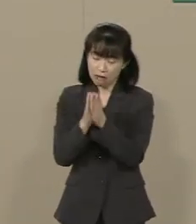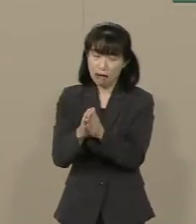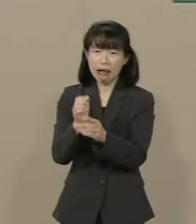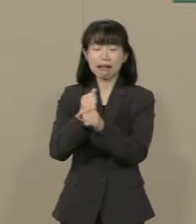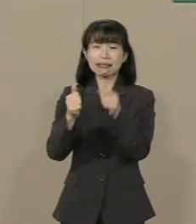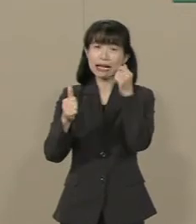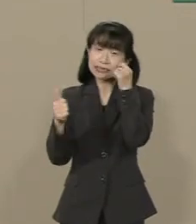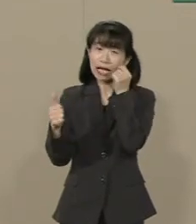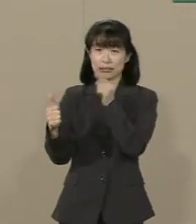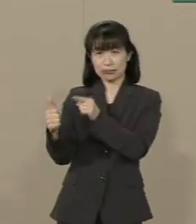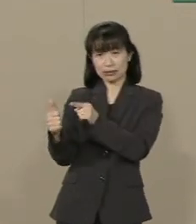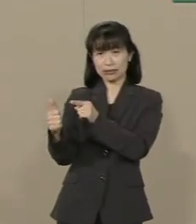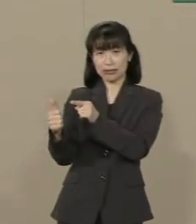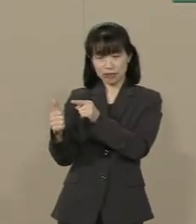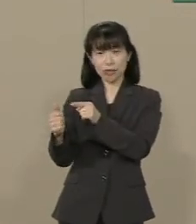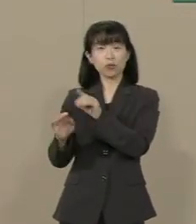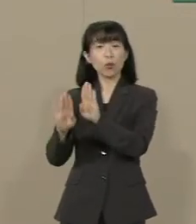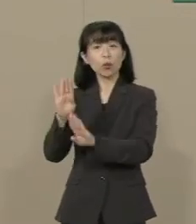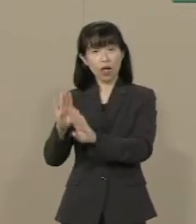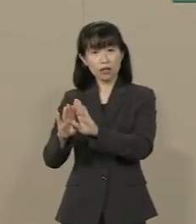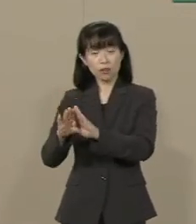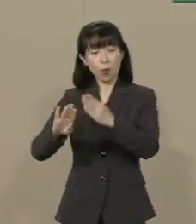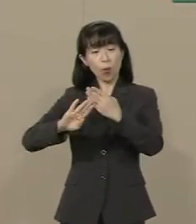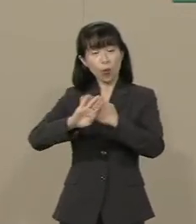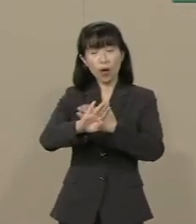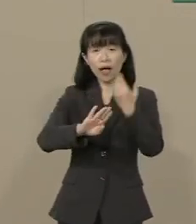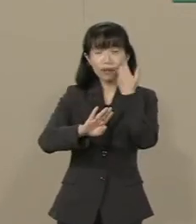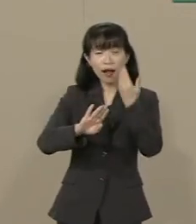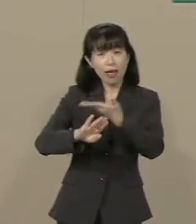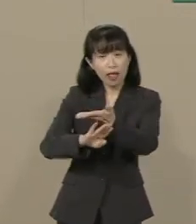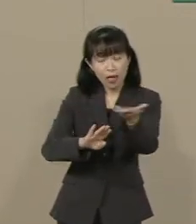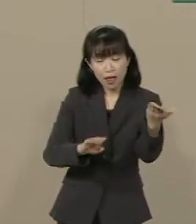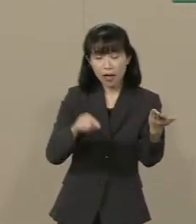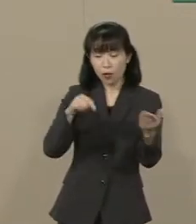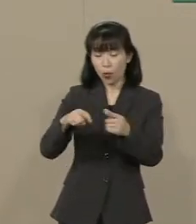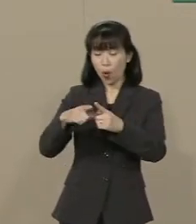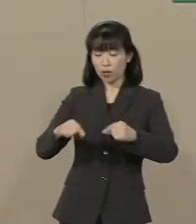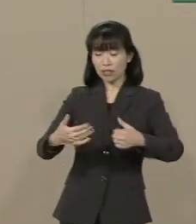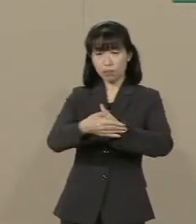こんなことで誰が命をかけてこの 国を守ってくれるのでしょうか